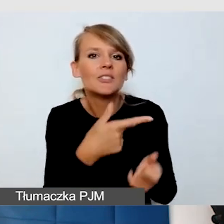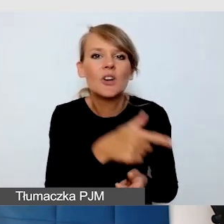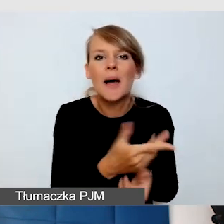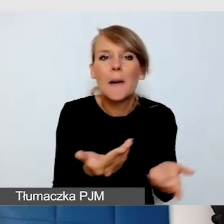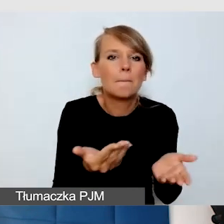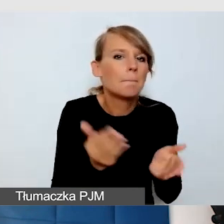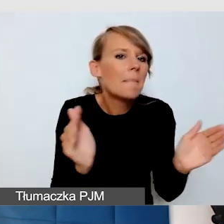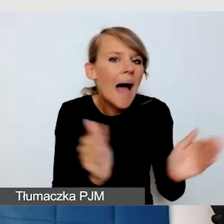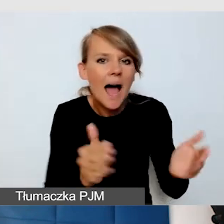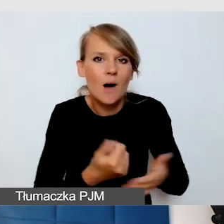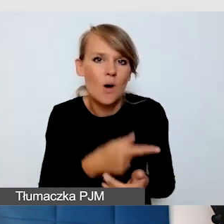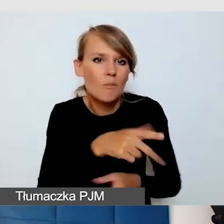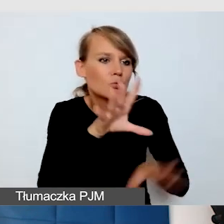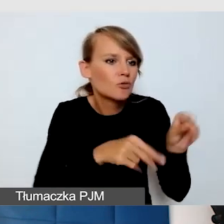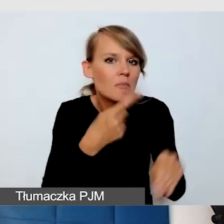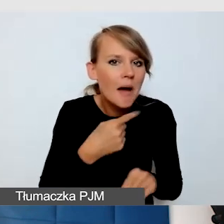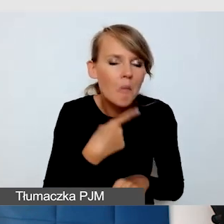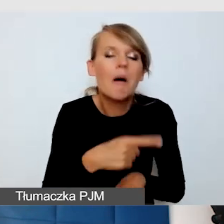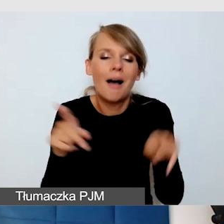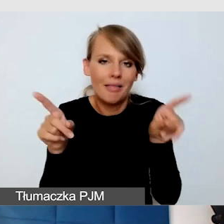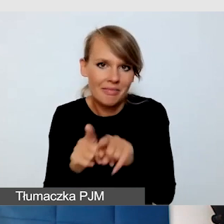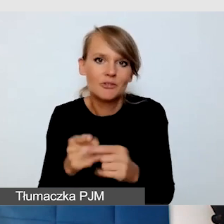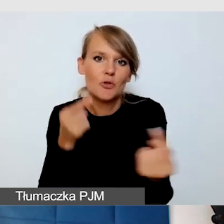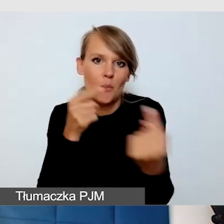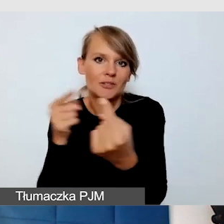też uwzględniają potrzeby wszystkich odbiorców.